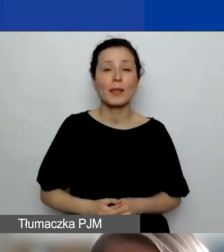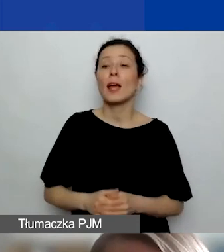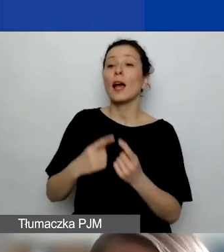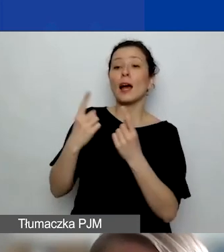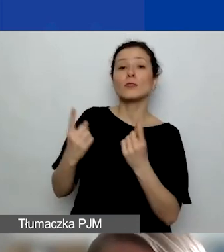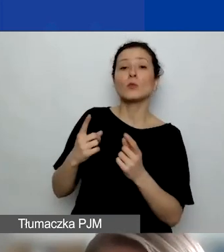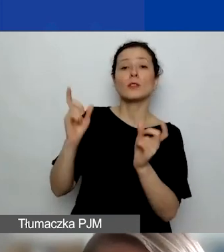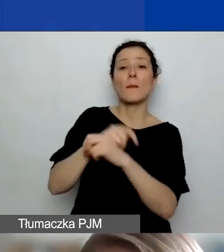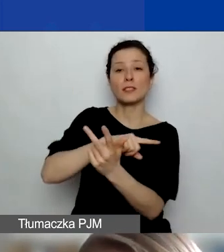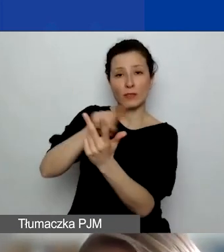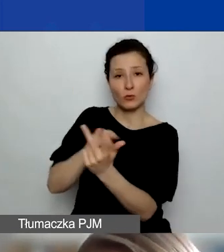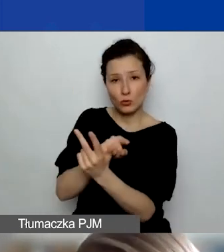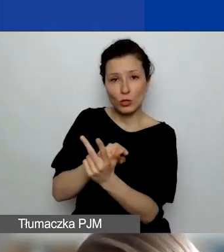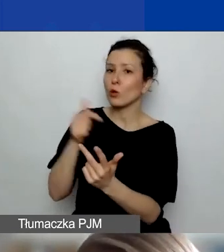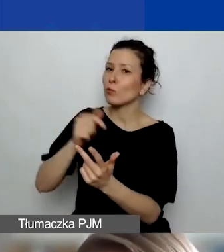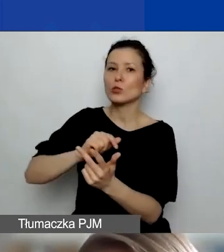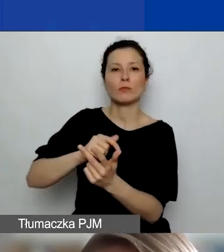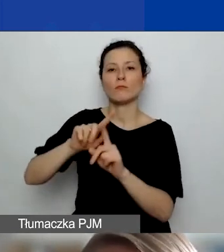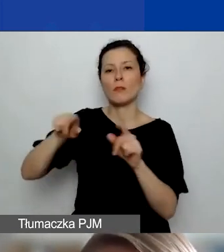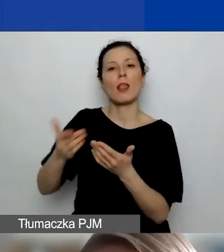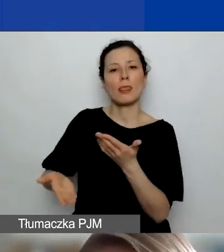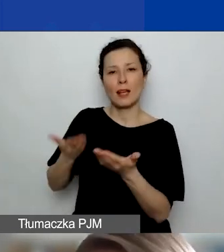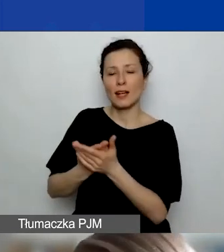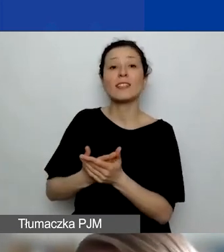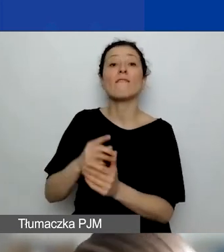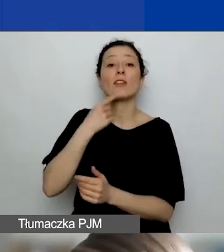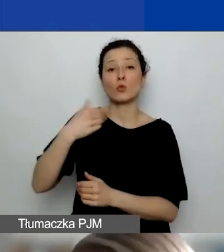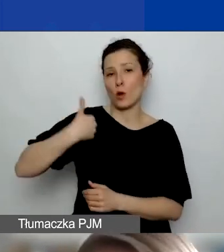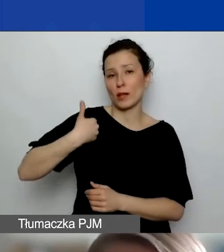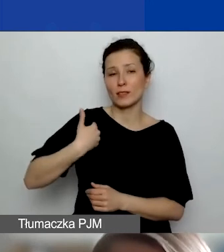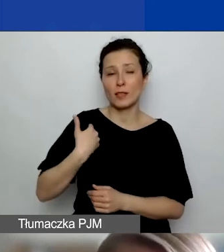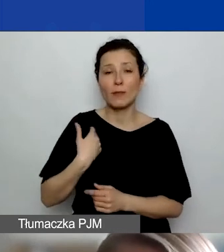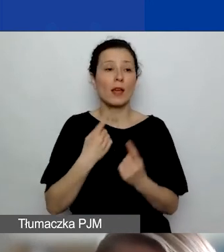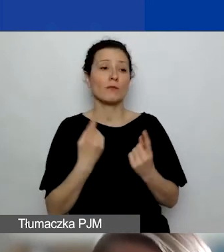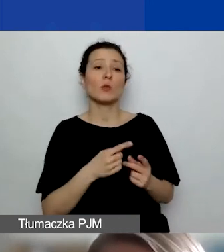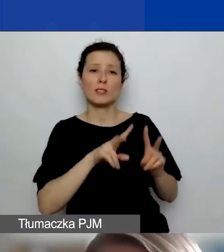to musi być deklaracja w języku angielskim. W przypadku pozostałych podmiotów może być po polsku